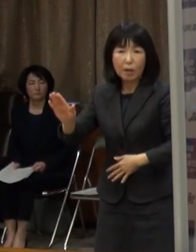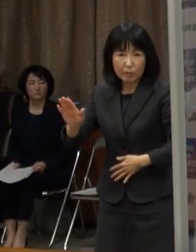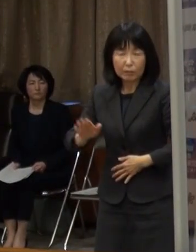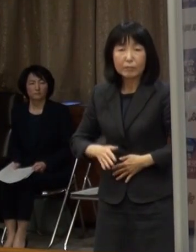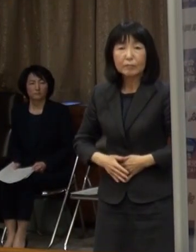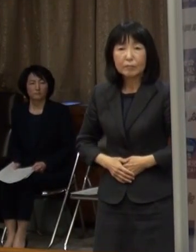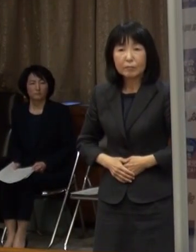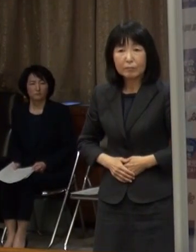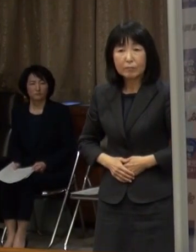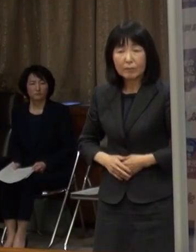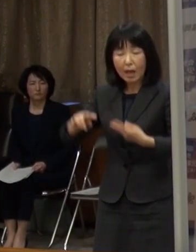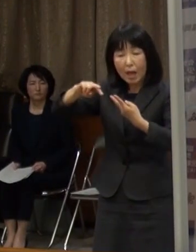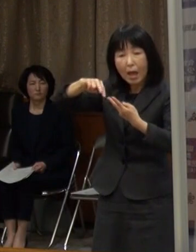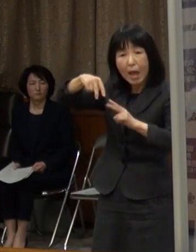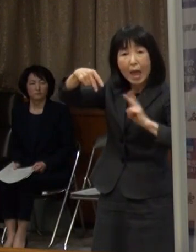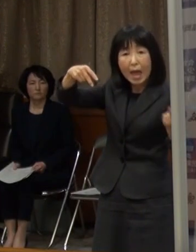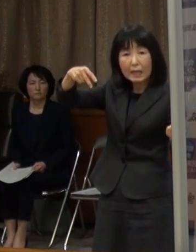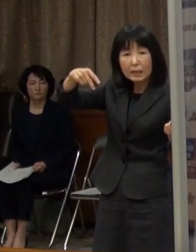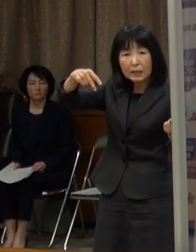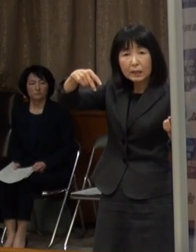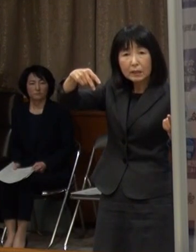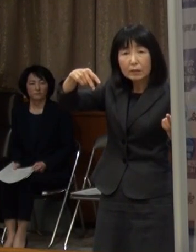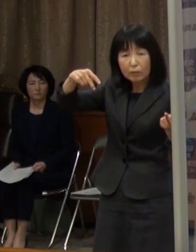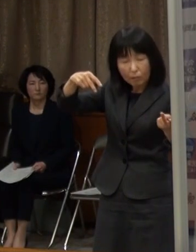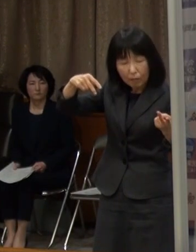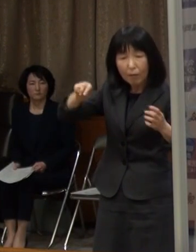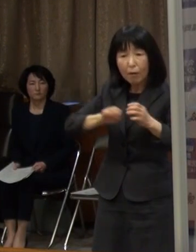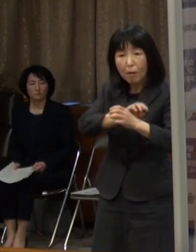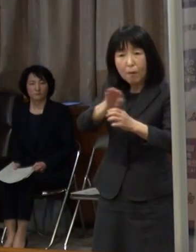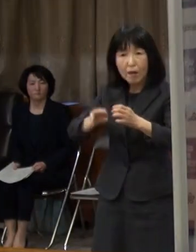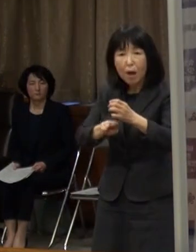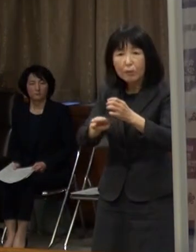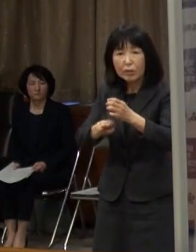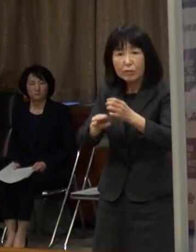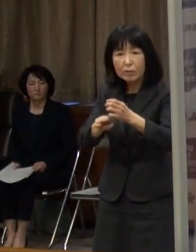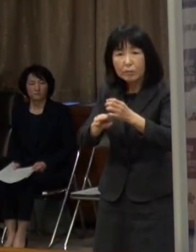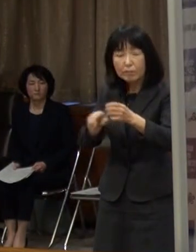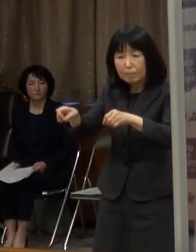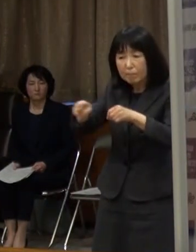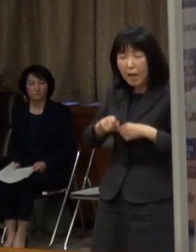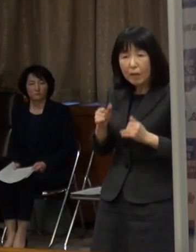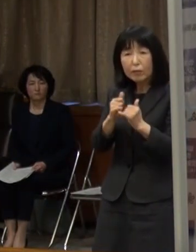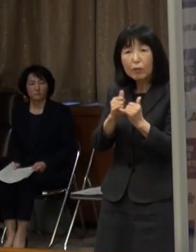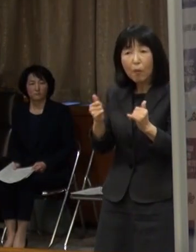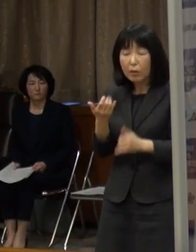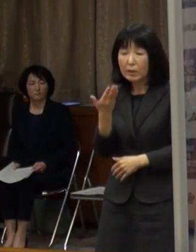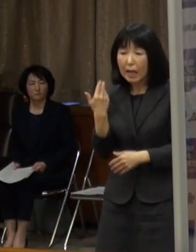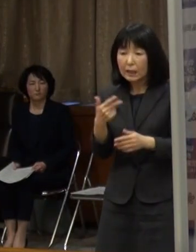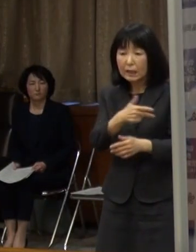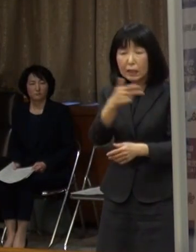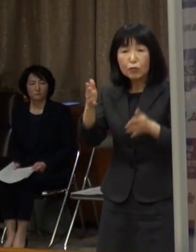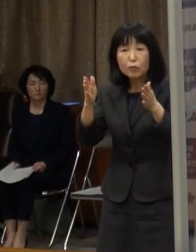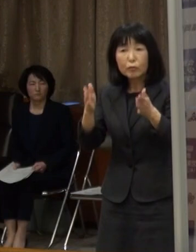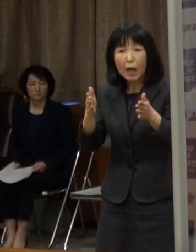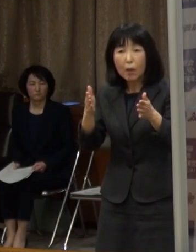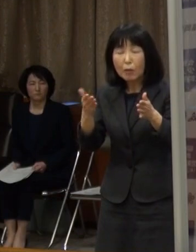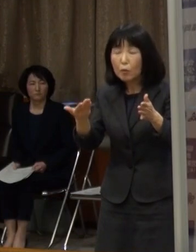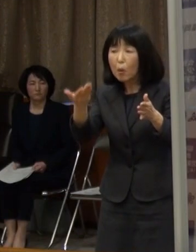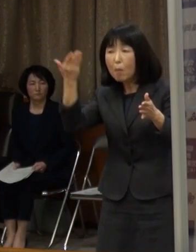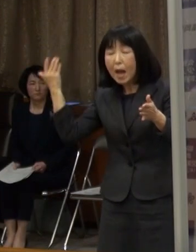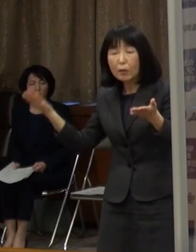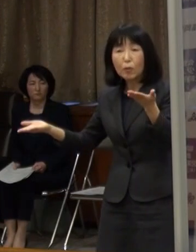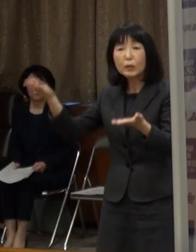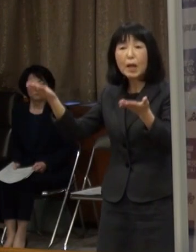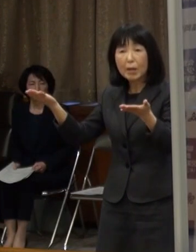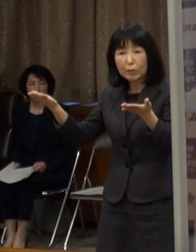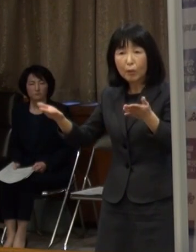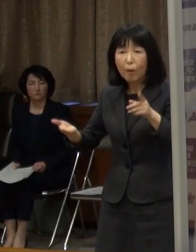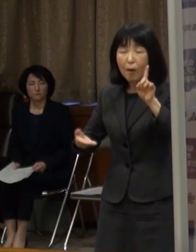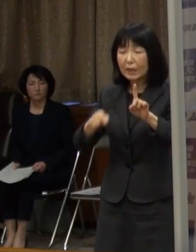また 変異株の陽性者も 直近の１週間では 前の週に比べまして 約１．６倍に増加をしています